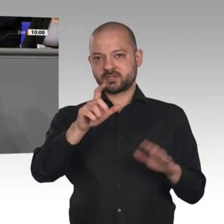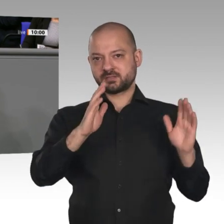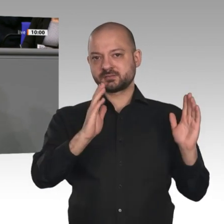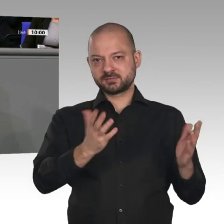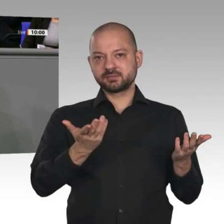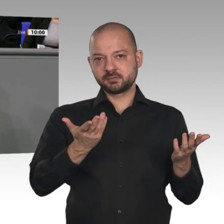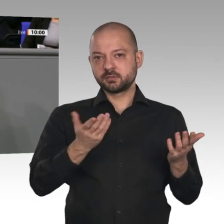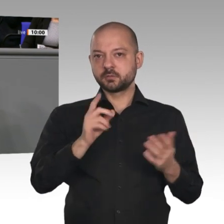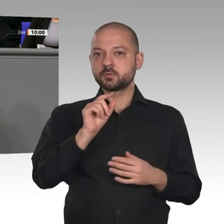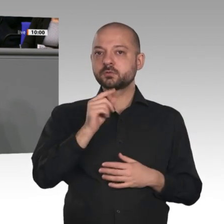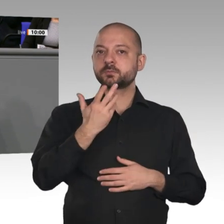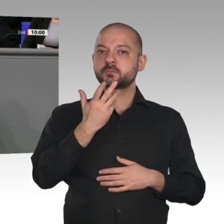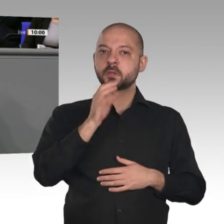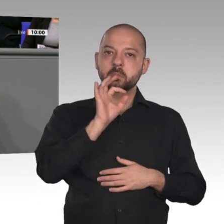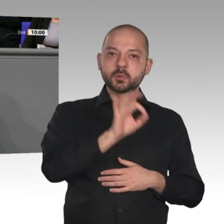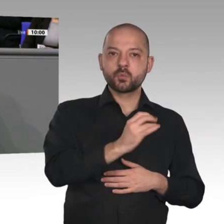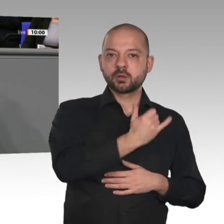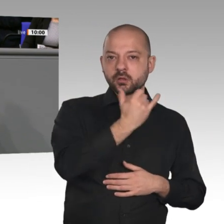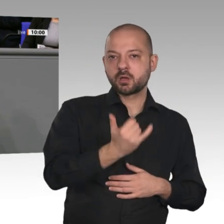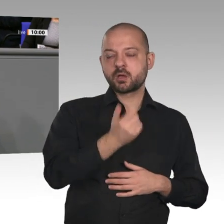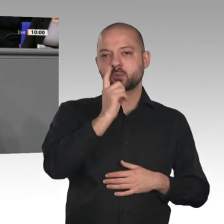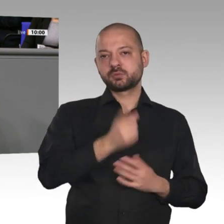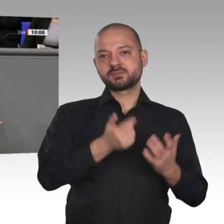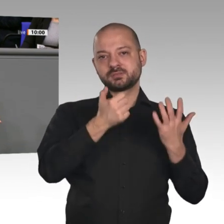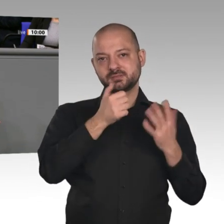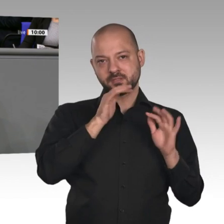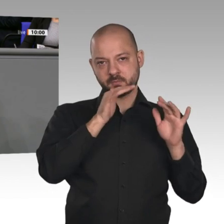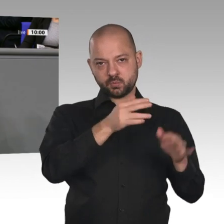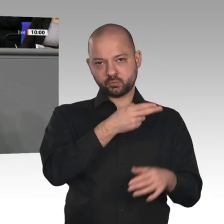sagen: Alles gut, wunderbar, weiter so! - Das mache ich aber nicht. In der Tat